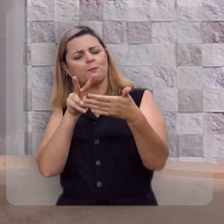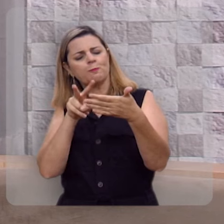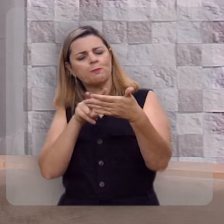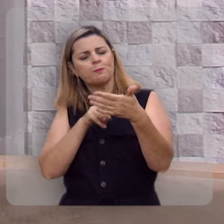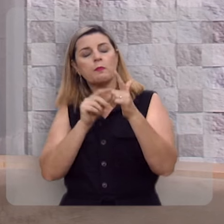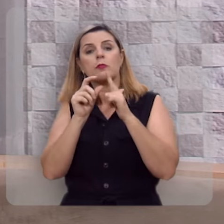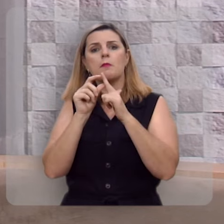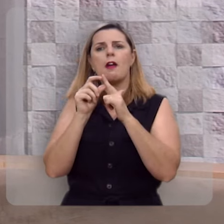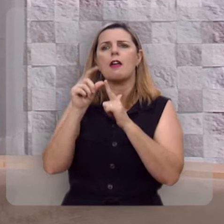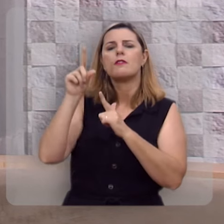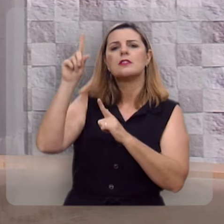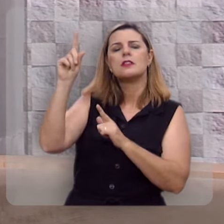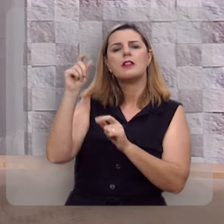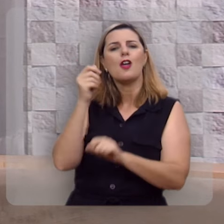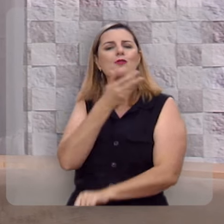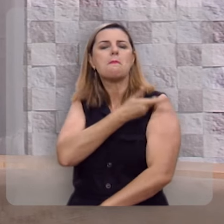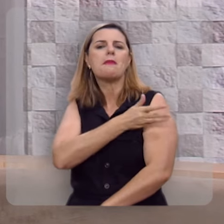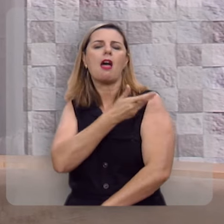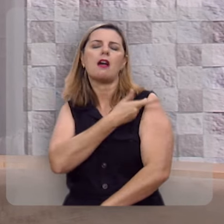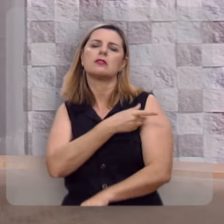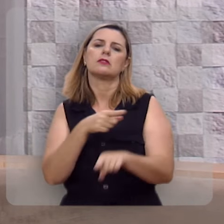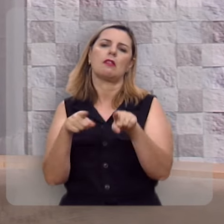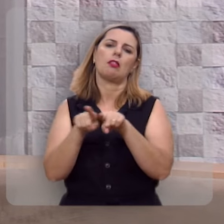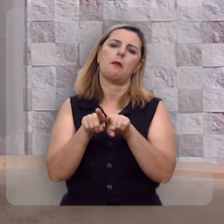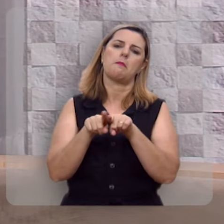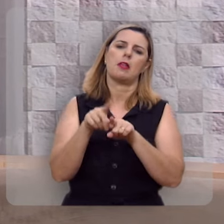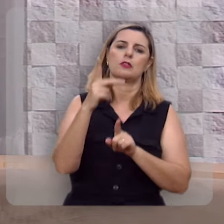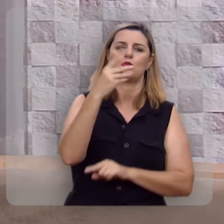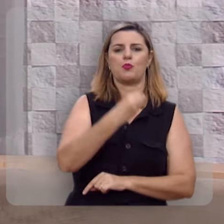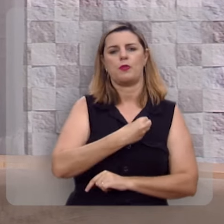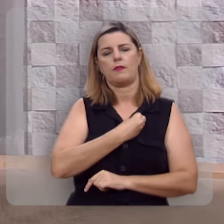na palavra de Deus e colocá-la em prática na sua vida.